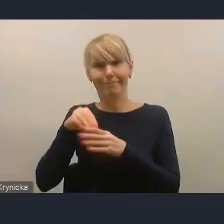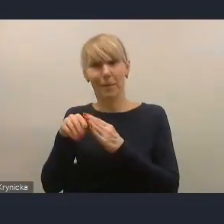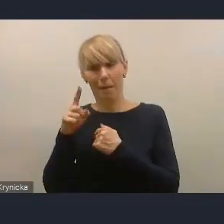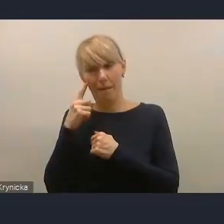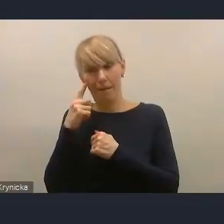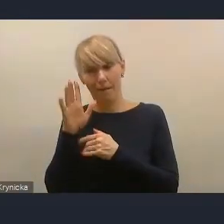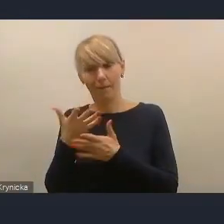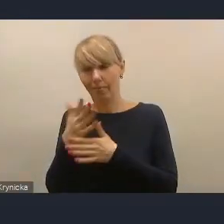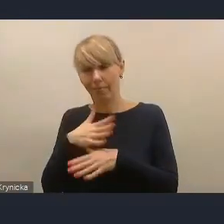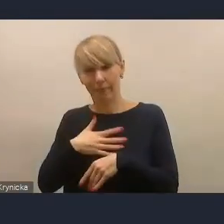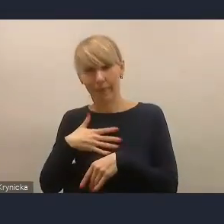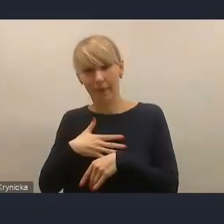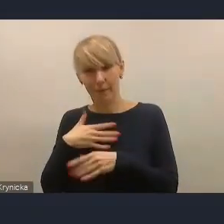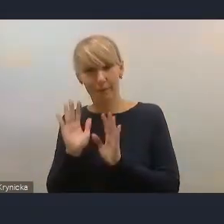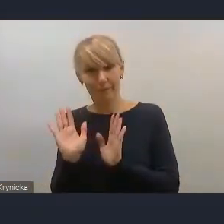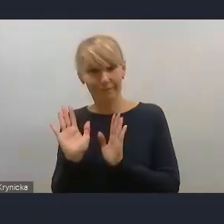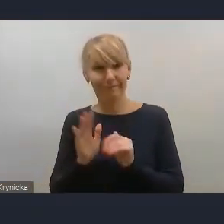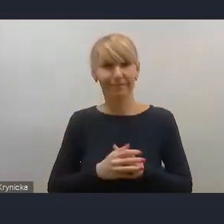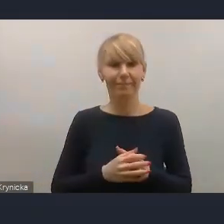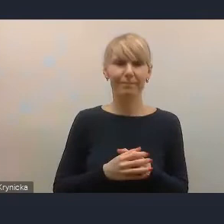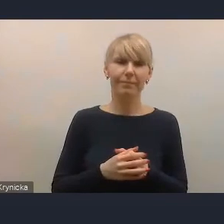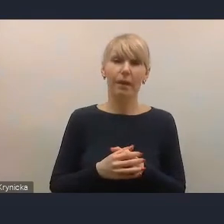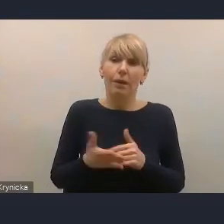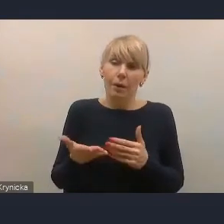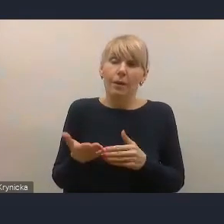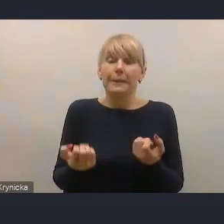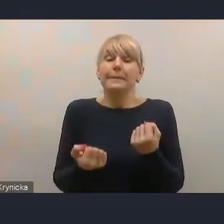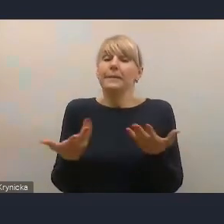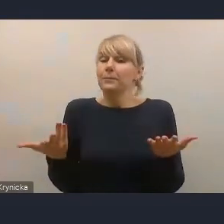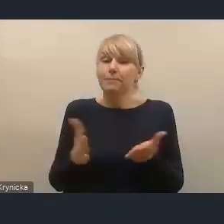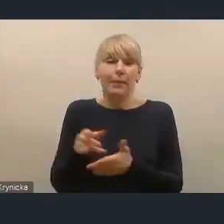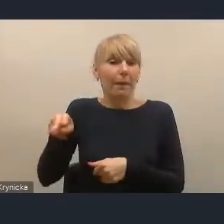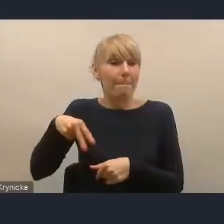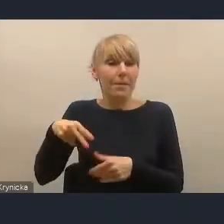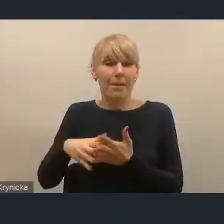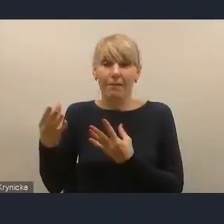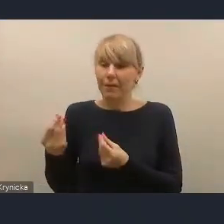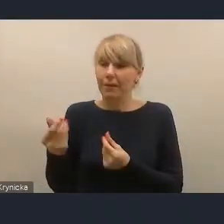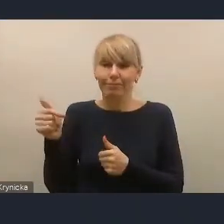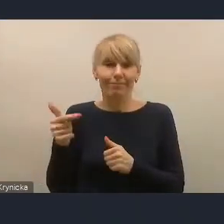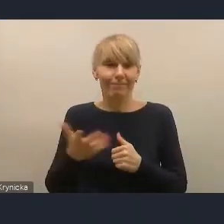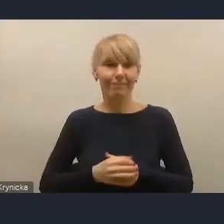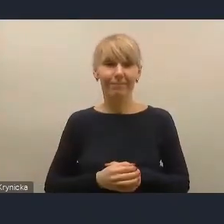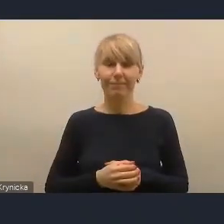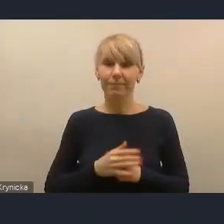ale taka jest rola Ministerstwa Finansów. Natomiast my mamy jedno oczekiwanie i jedną propozycję.